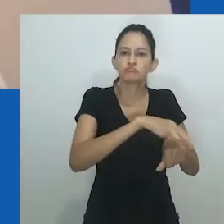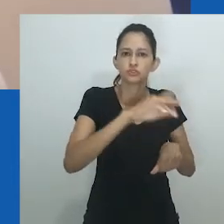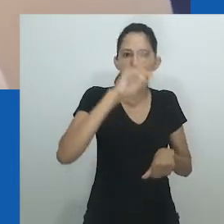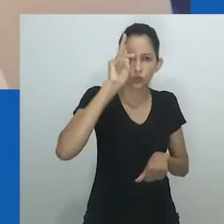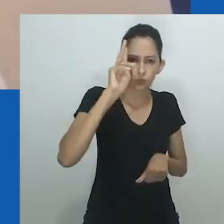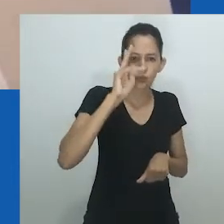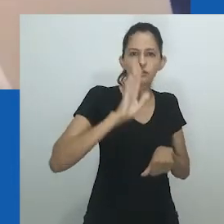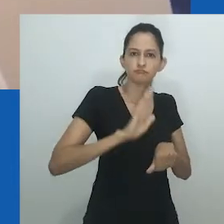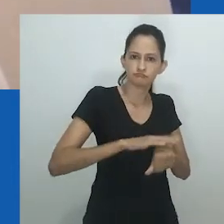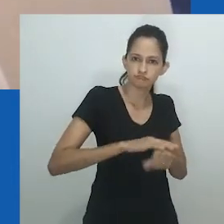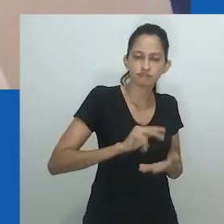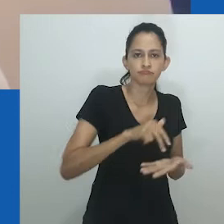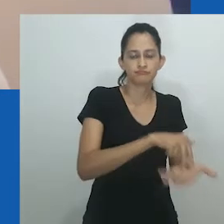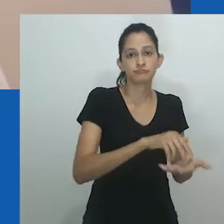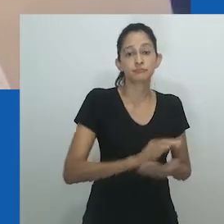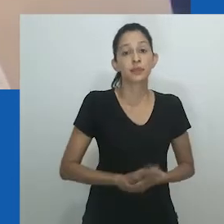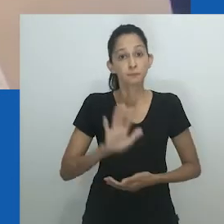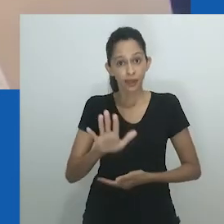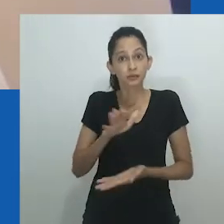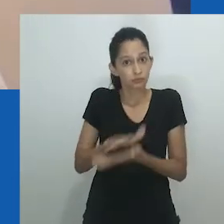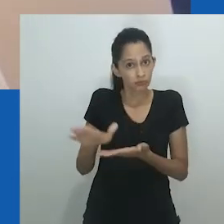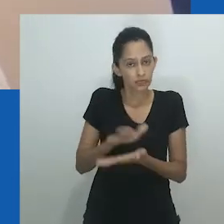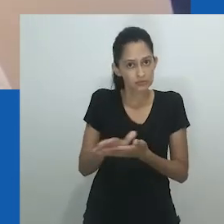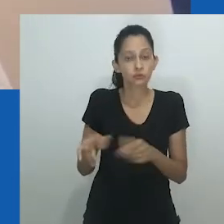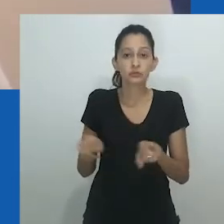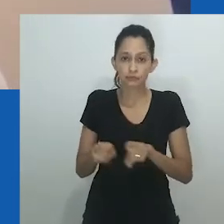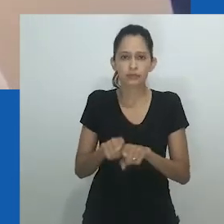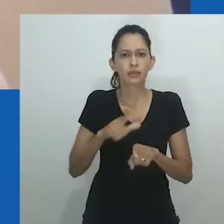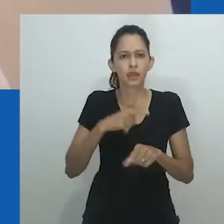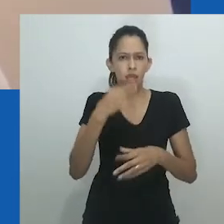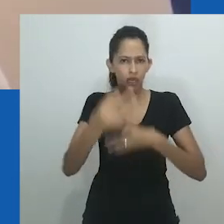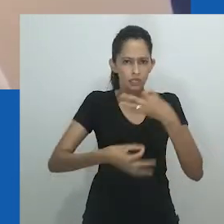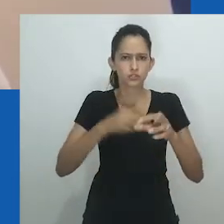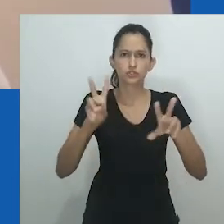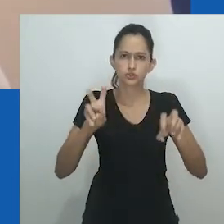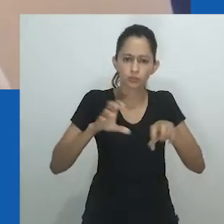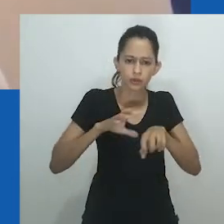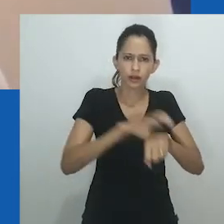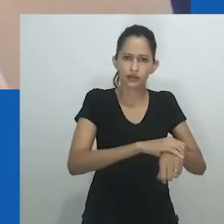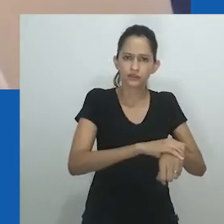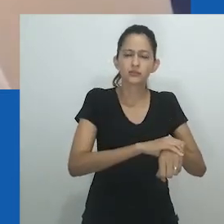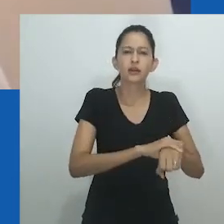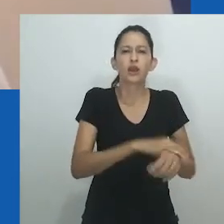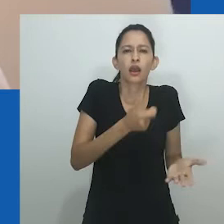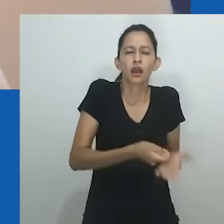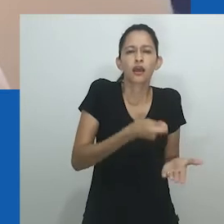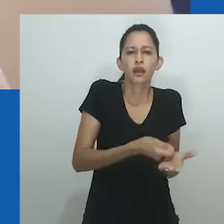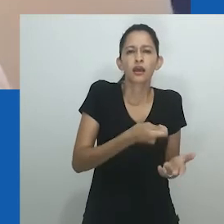pré-1900, e o "período moderno", os períodos colonial e pós-independência em África,